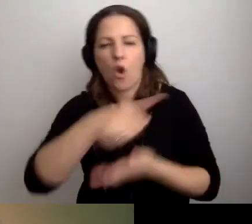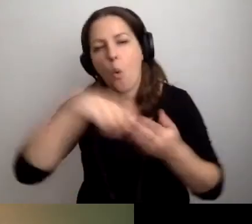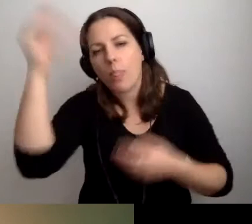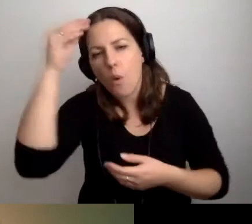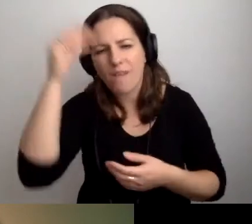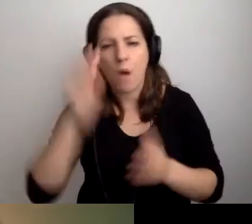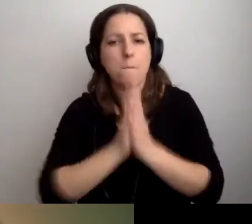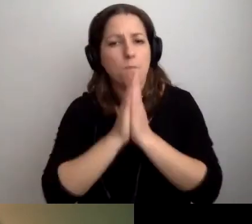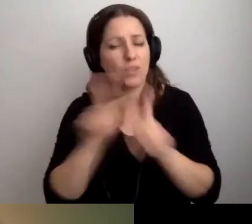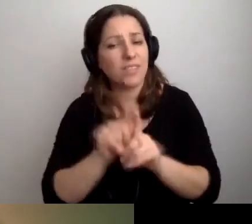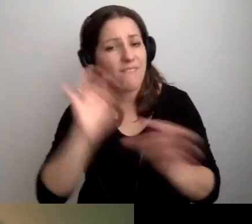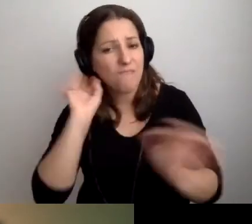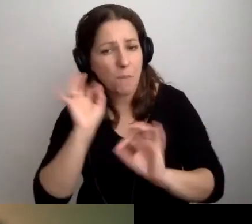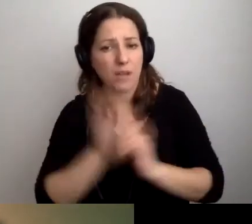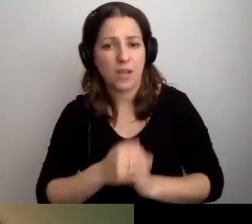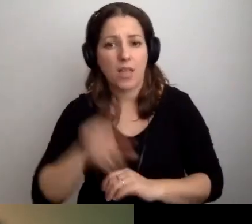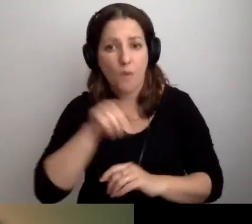to proszę też informować.